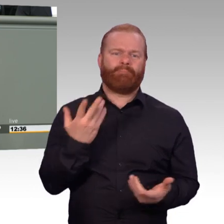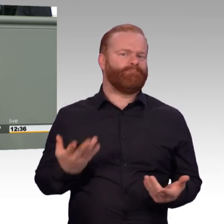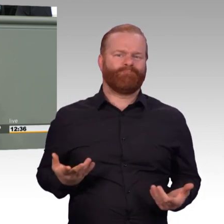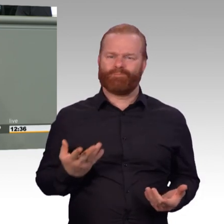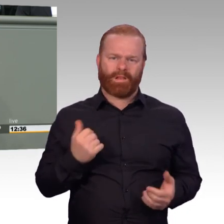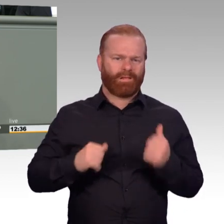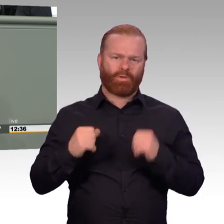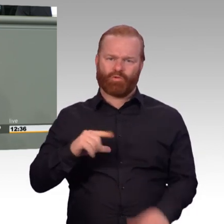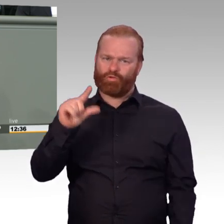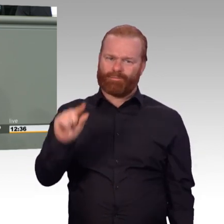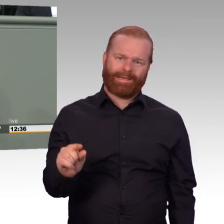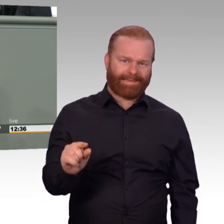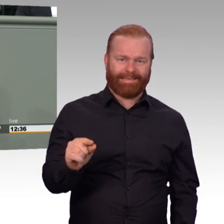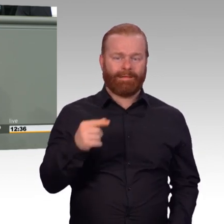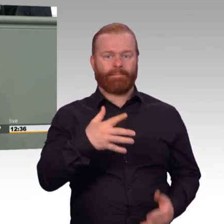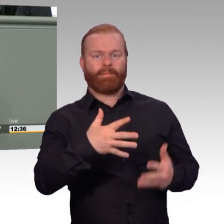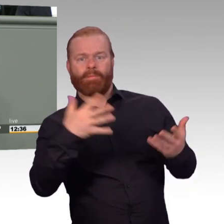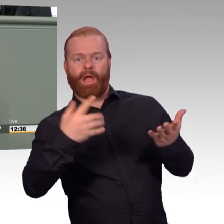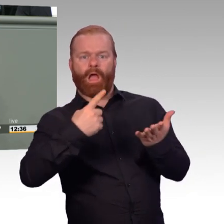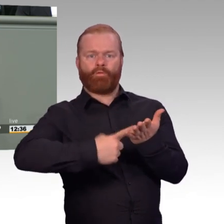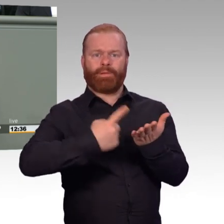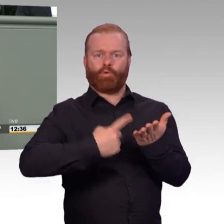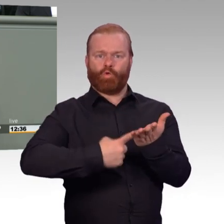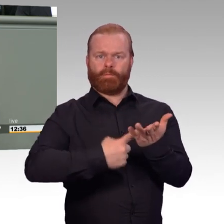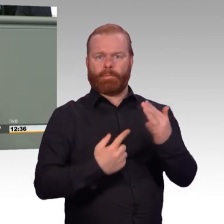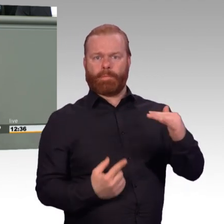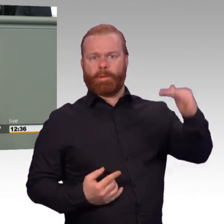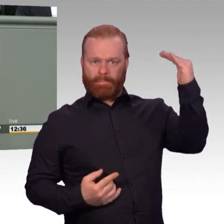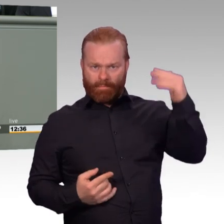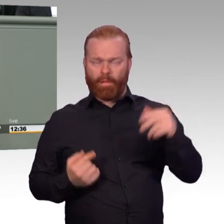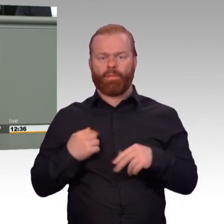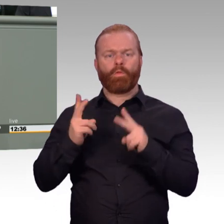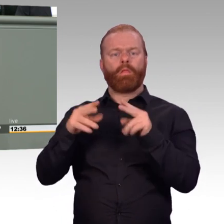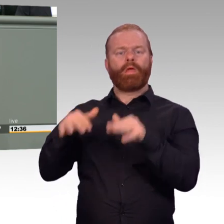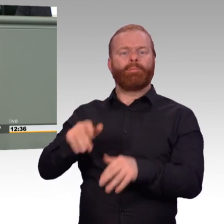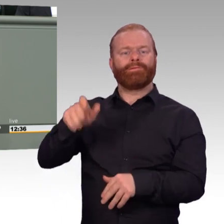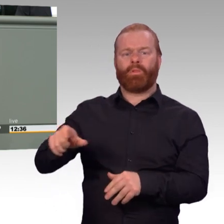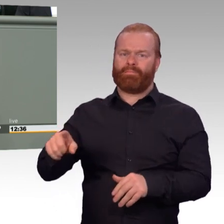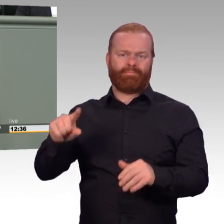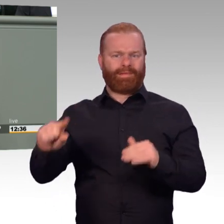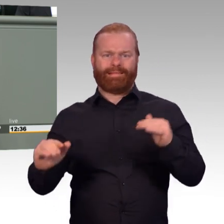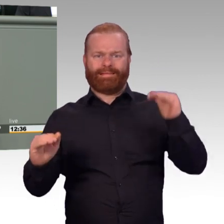Diesen Schritt unterstützen wir ausdrücklich. Aber der ganz große Wurf gelingt nicht. Und das liegt auch daran, dass eine der